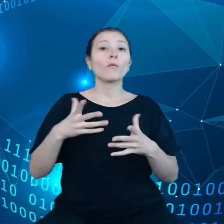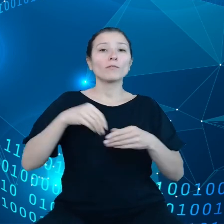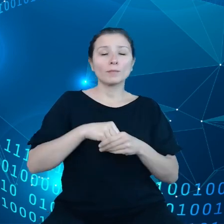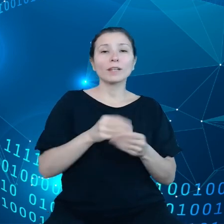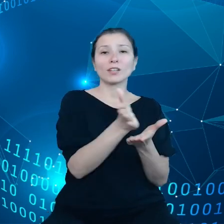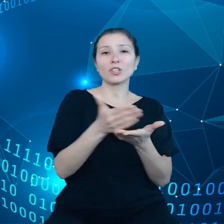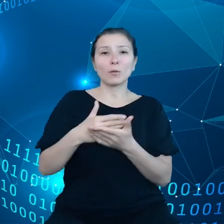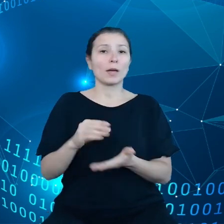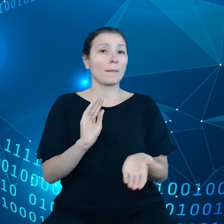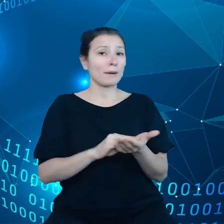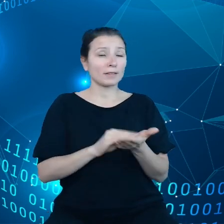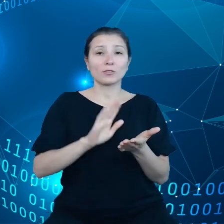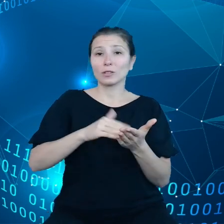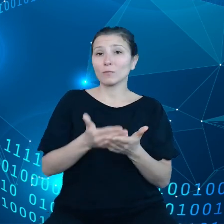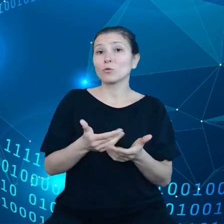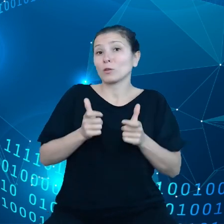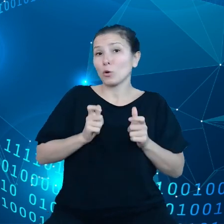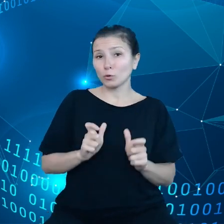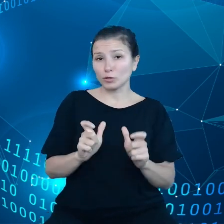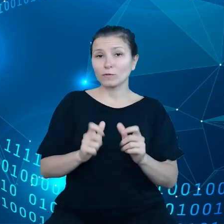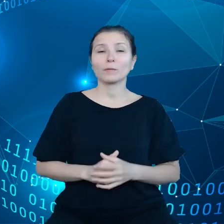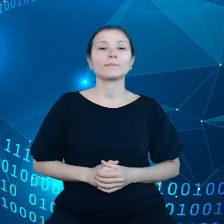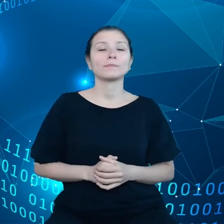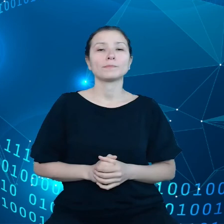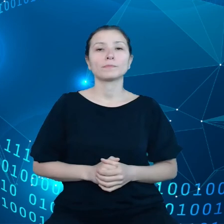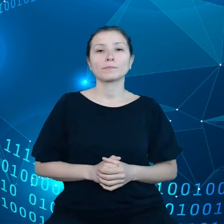Tutaj chcemy oczywiście wychodzić naprzeciw wyzwaniom